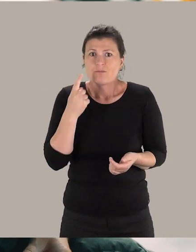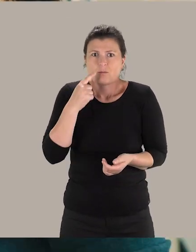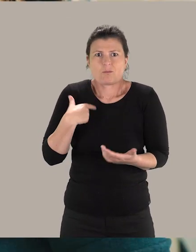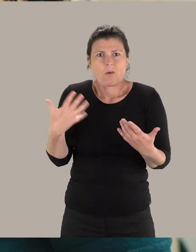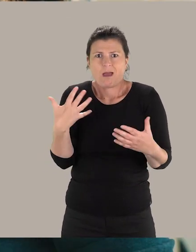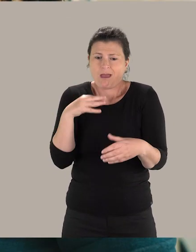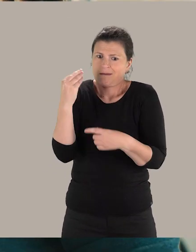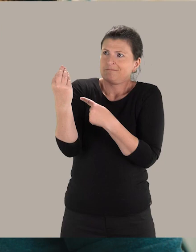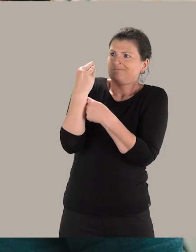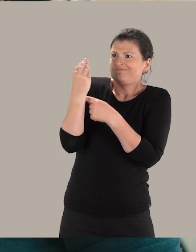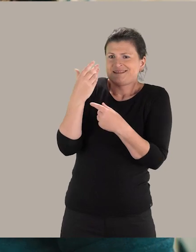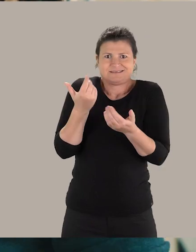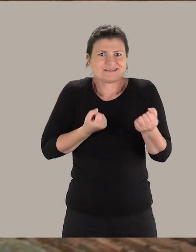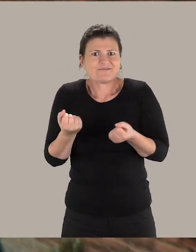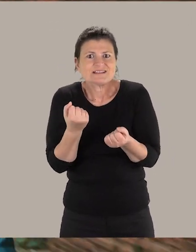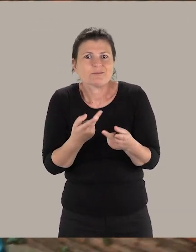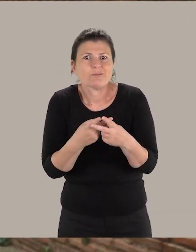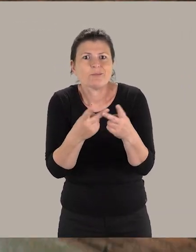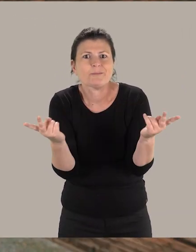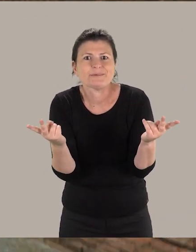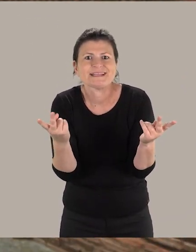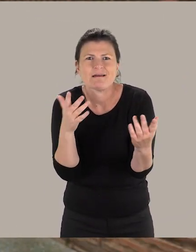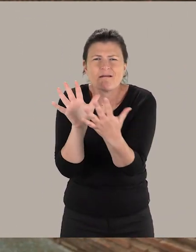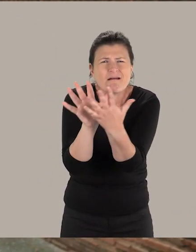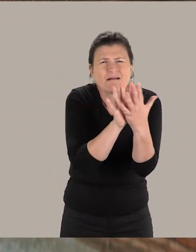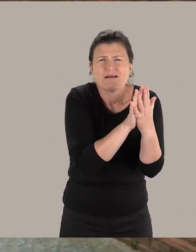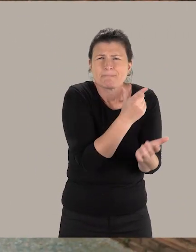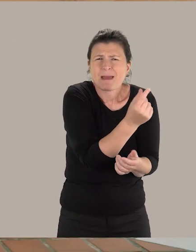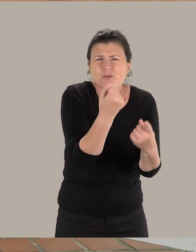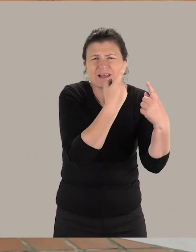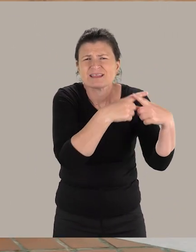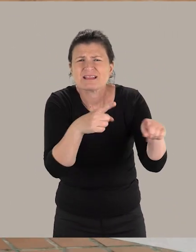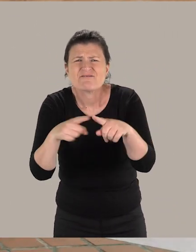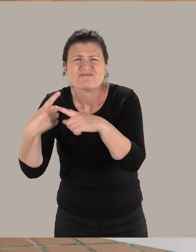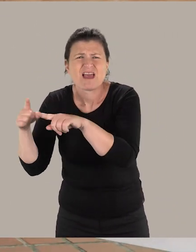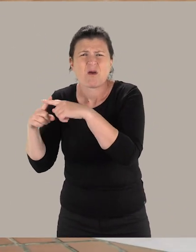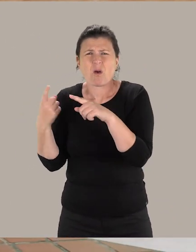et pour moi, c'est vraiment l'essence même du service public. On rencontre beaucoup de partenaires différents.